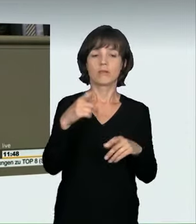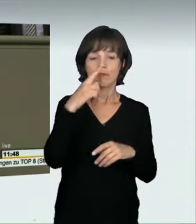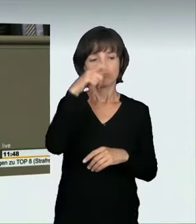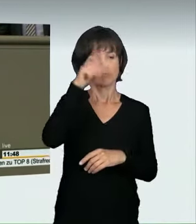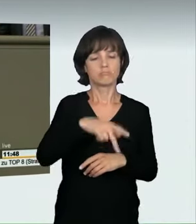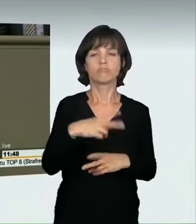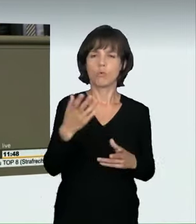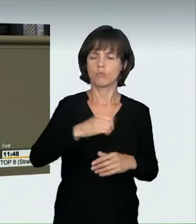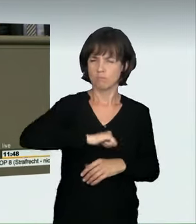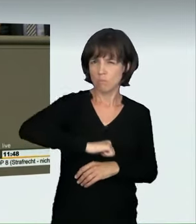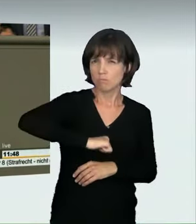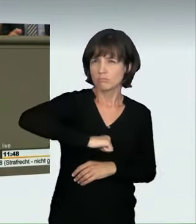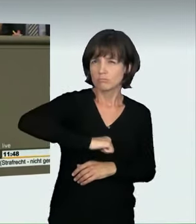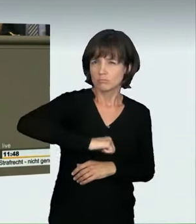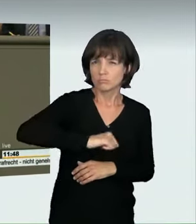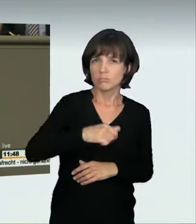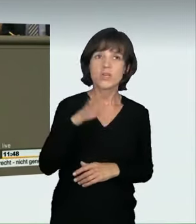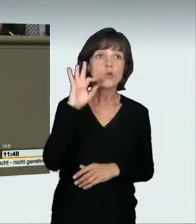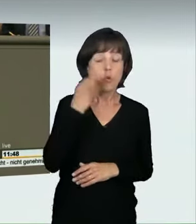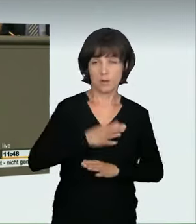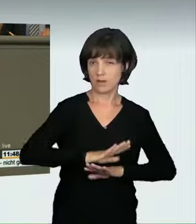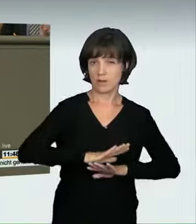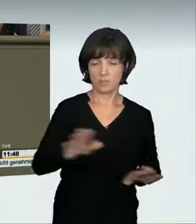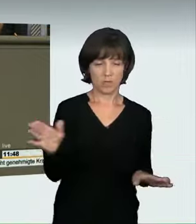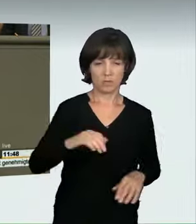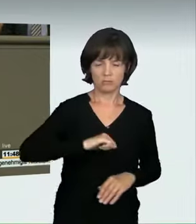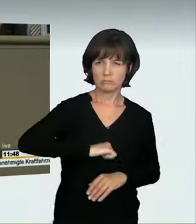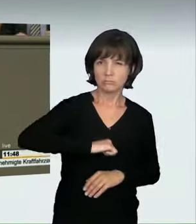ist kein Kavaliersdelikt. Das ist nicht cool, das ist nicht Selbstbestätigung,